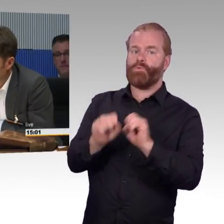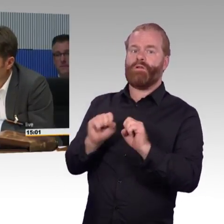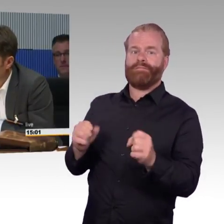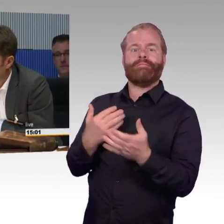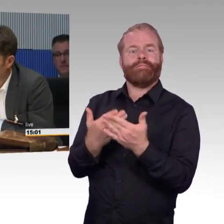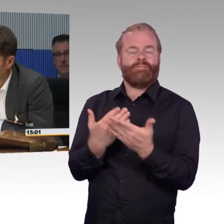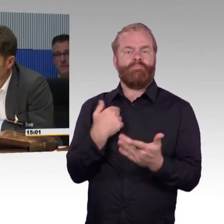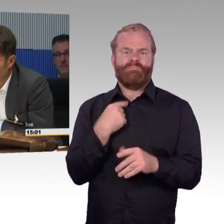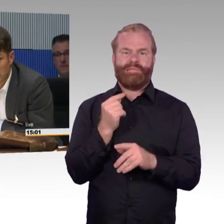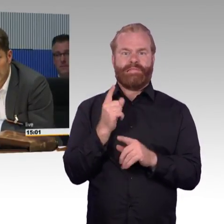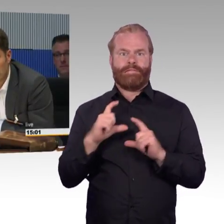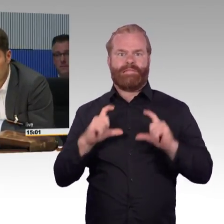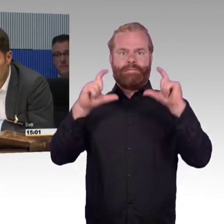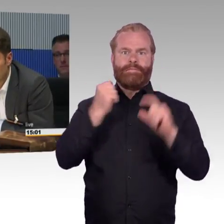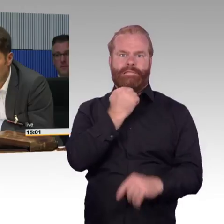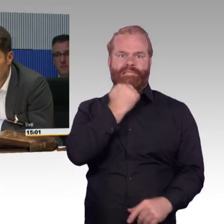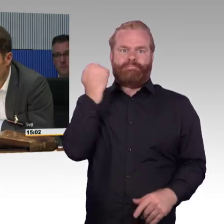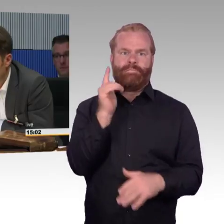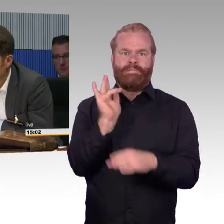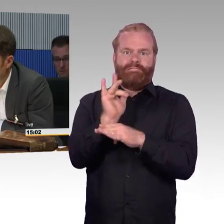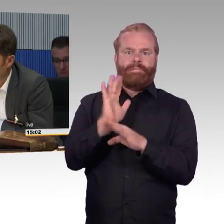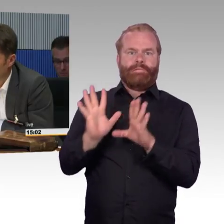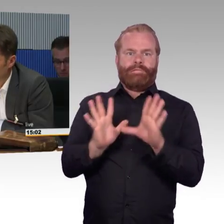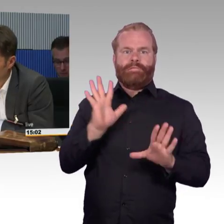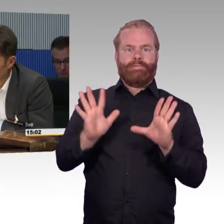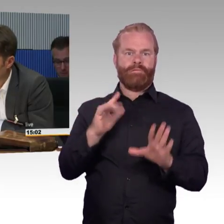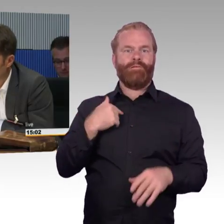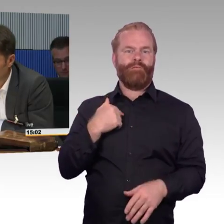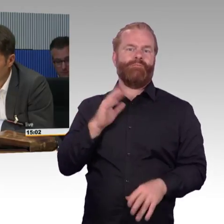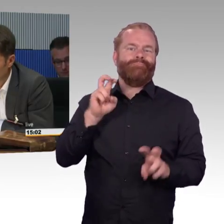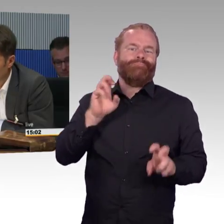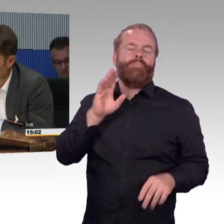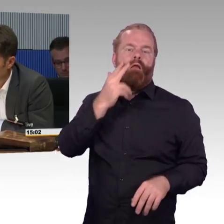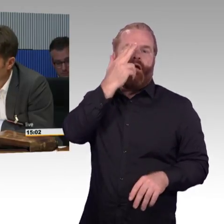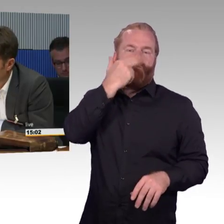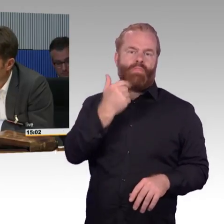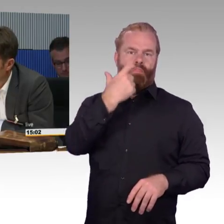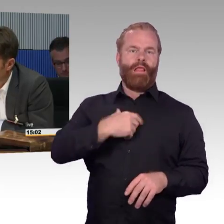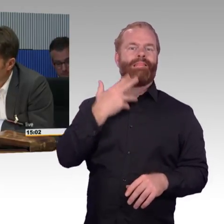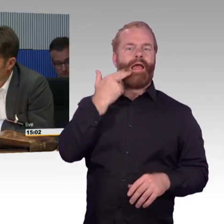wie sie hat und die haben ja einen Topf Geld und da muss man Personal bezahlen, Fortbildungen, neue Software, neue Züge, Streckenausbau.